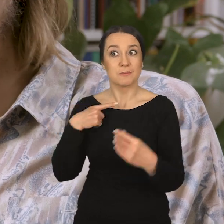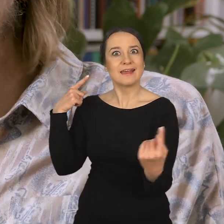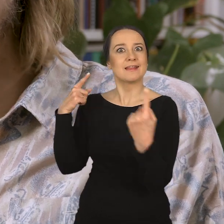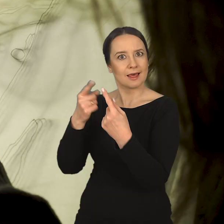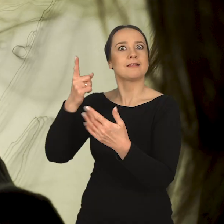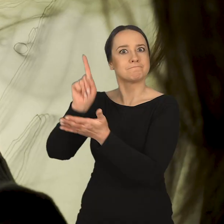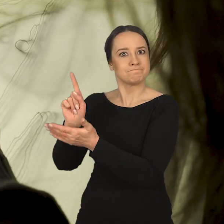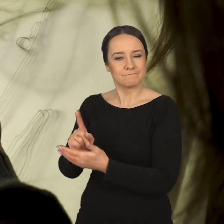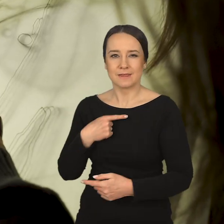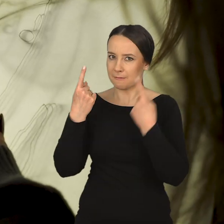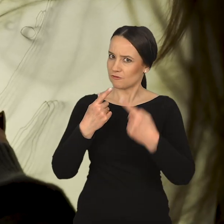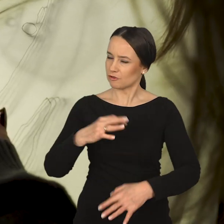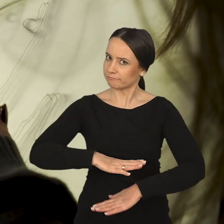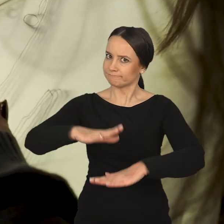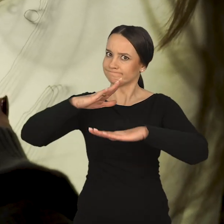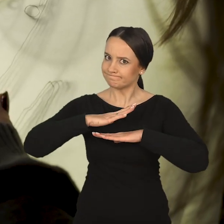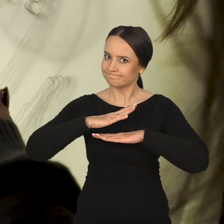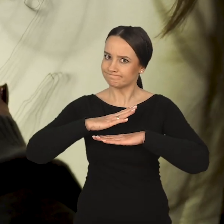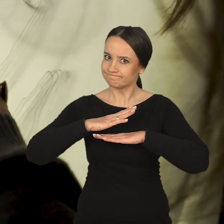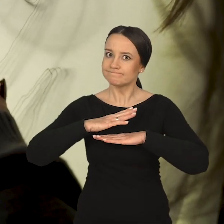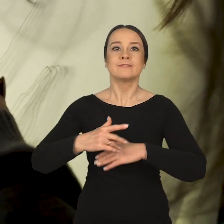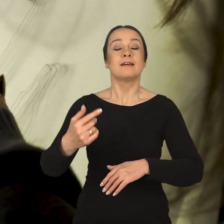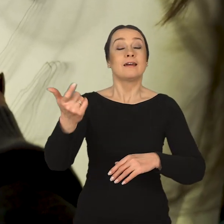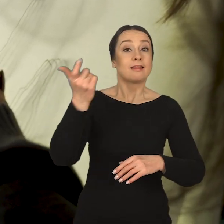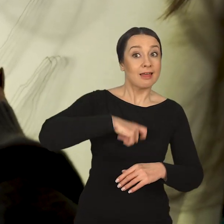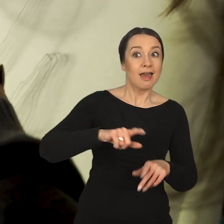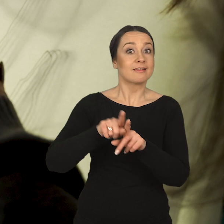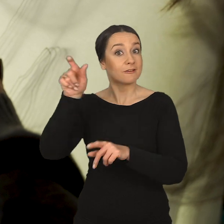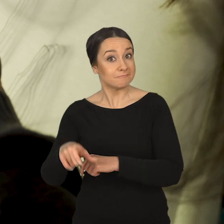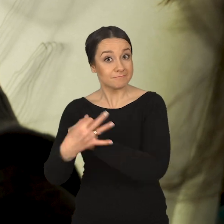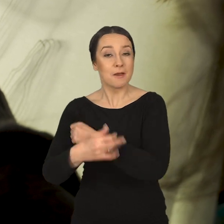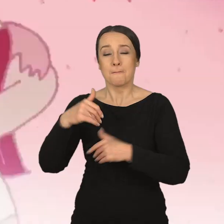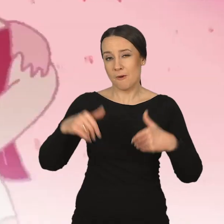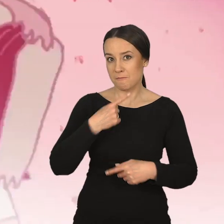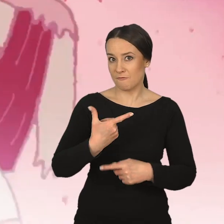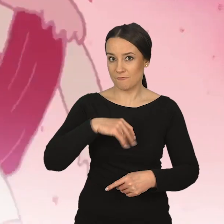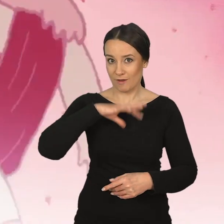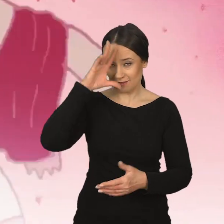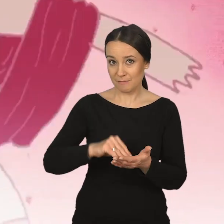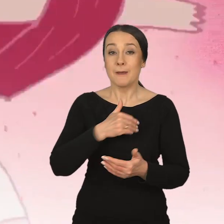w osiąganiu jej celów. Nadal mówi Marcin Dymek: Myślę, że to jest bardzo satysfakcjonujące dla obydwu stron. Mogę tak powiedzieć ze swojego doświadczenia.